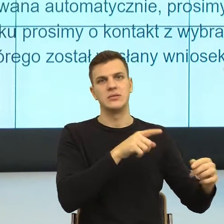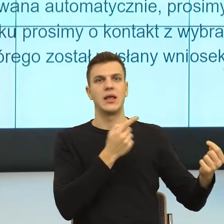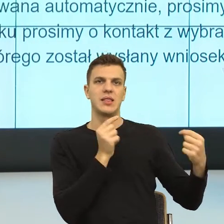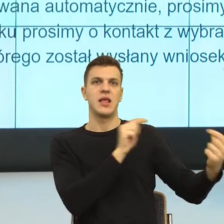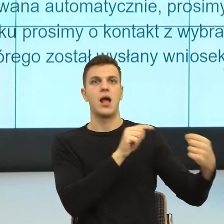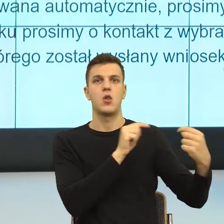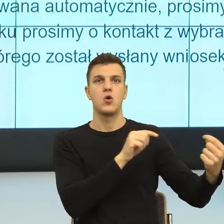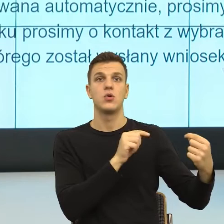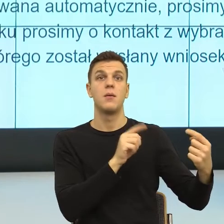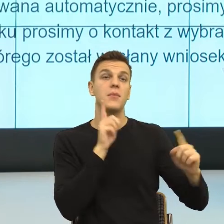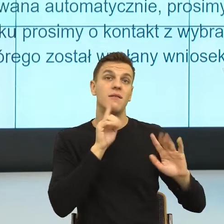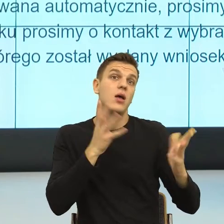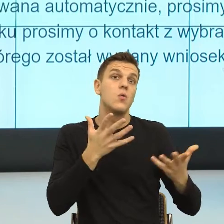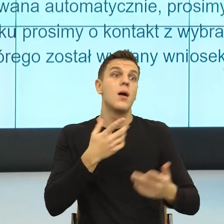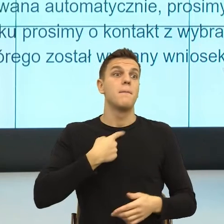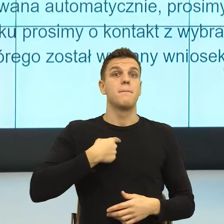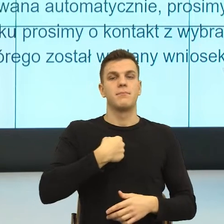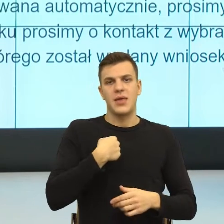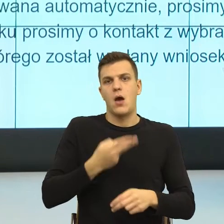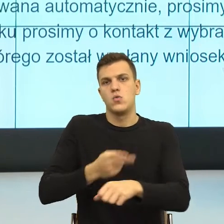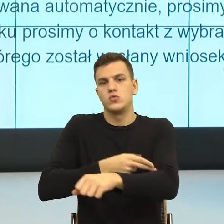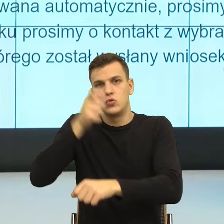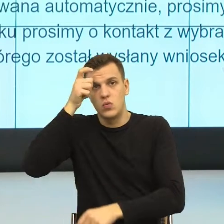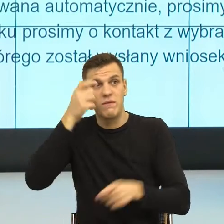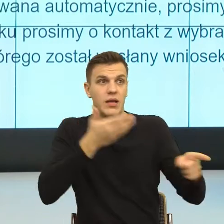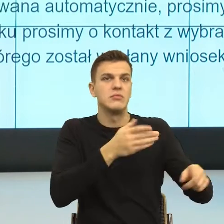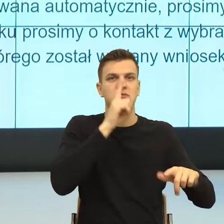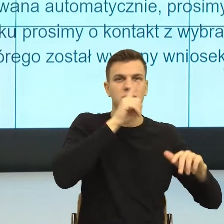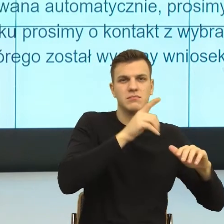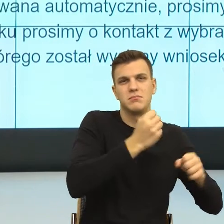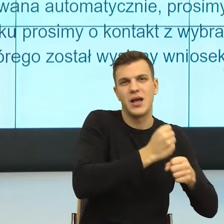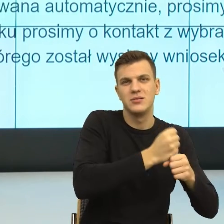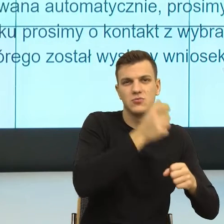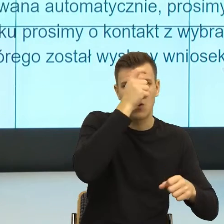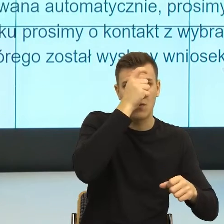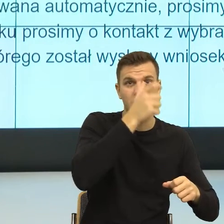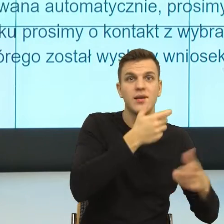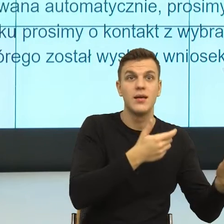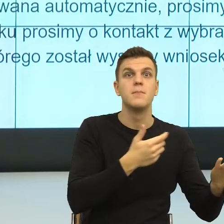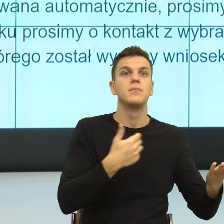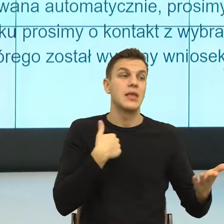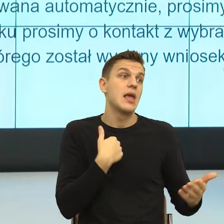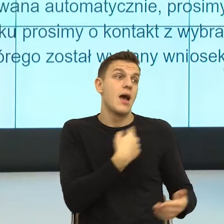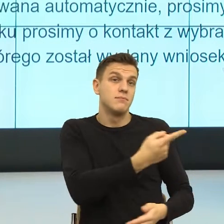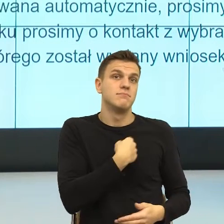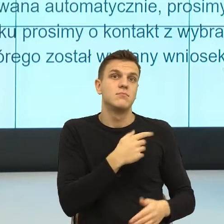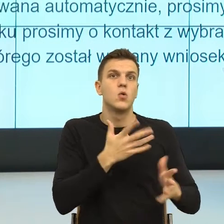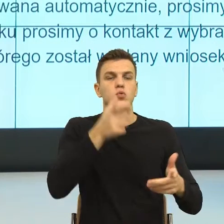Natomiast w tej akurat decyzyjnej sprawie w sprawie pracy magisterskiej proszę wybaczyć, ale to ja podejmuję decyzję i rozumiem, że pani włożyła